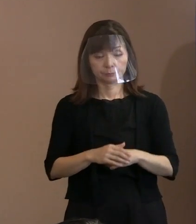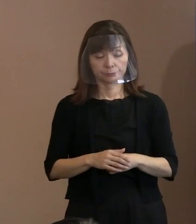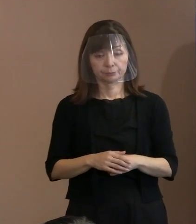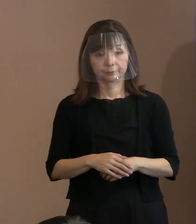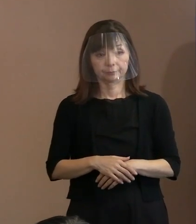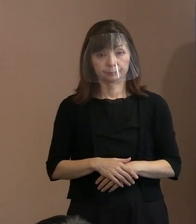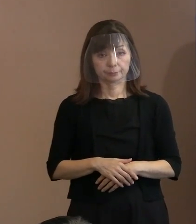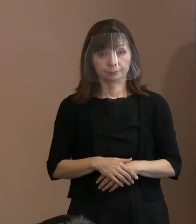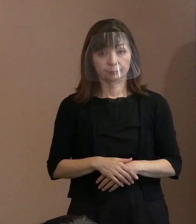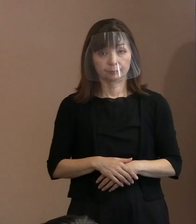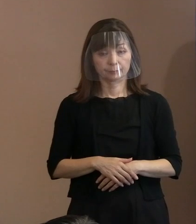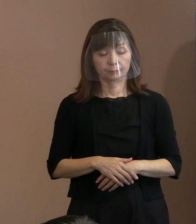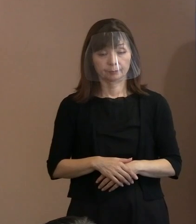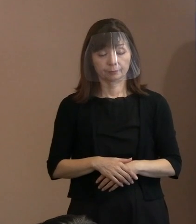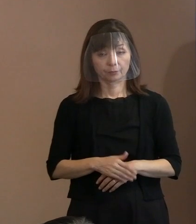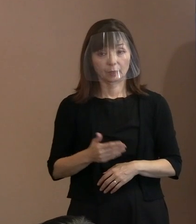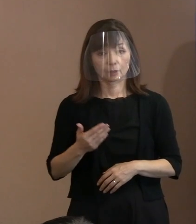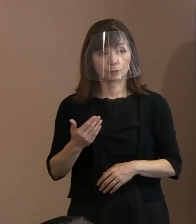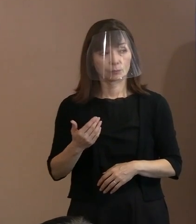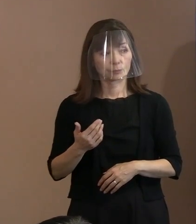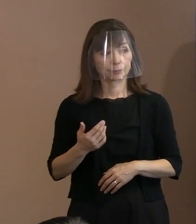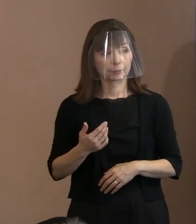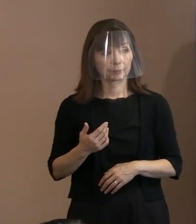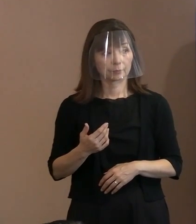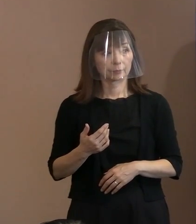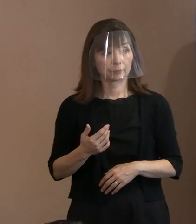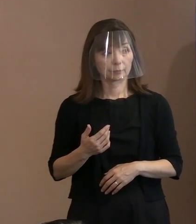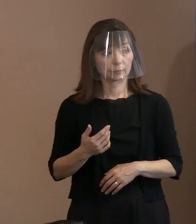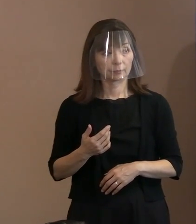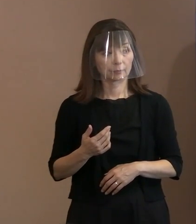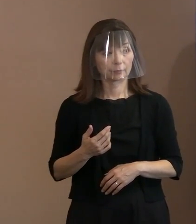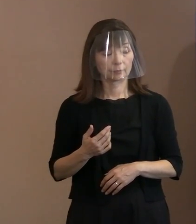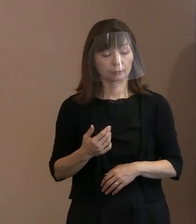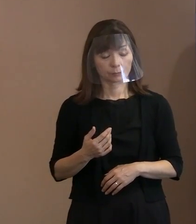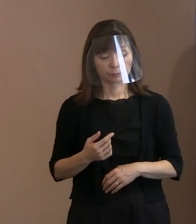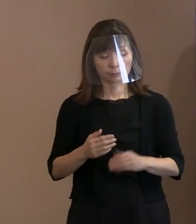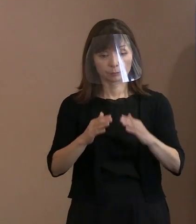(市長)はい｡ 自ら､事前によく気をつけていて､ その場で広がるということの ないようにしていただくと｡